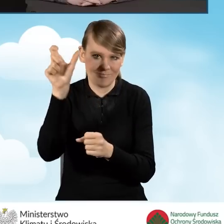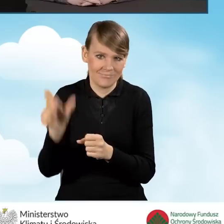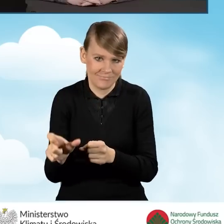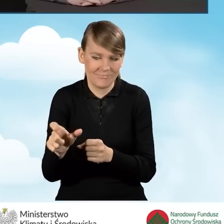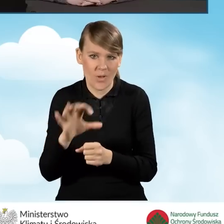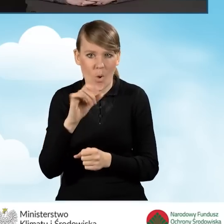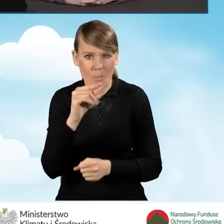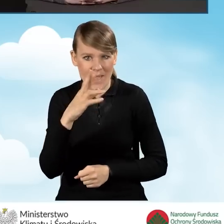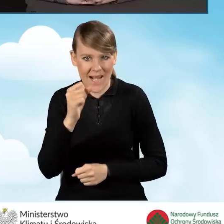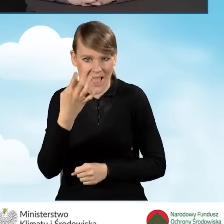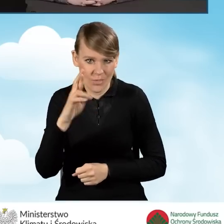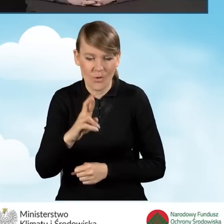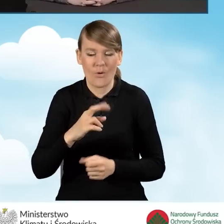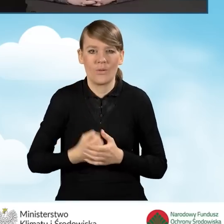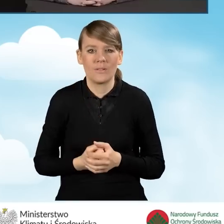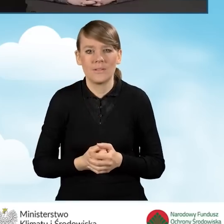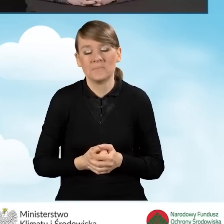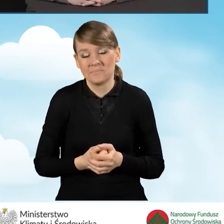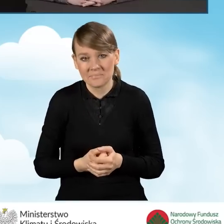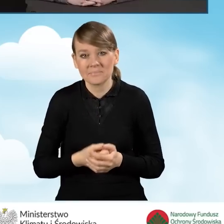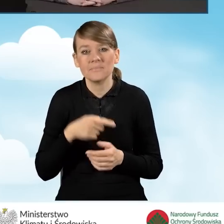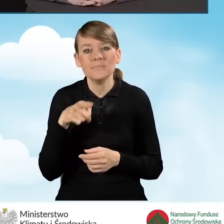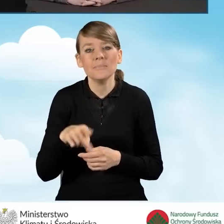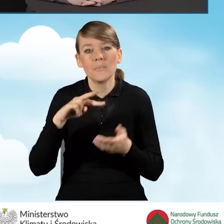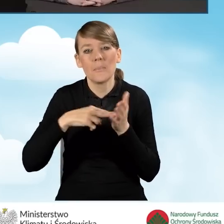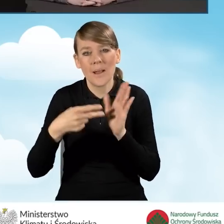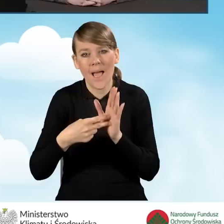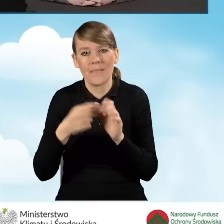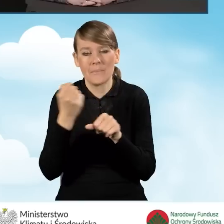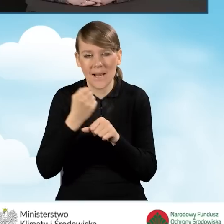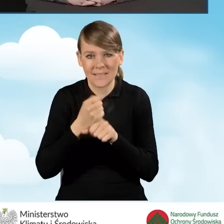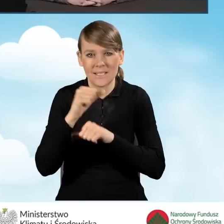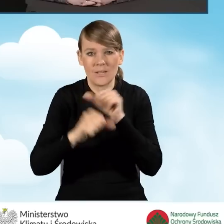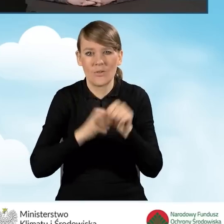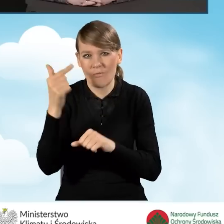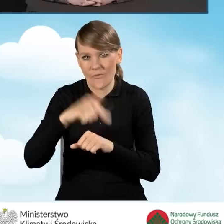Także prace są zaplanowane na 2023 rok.